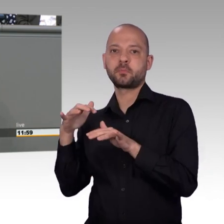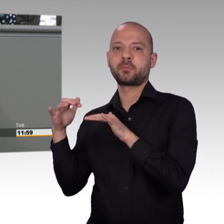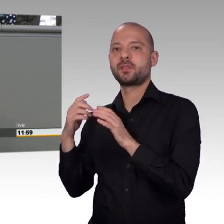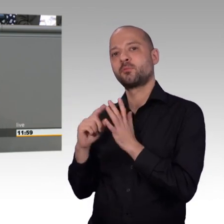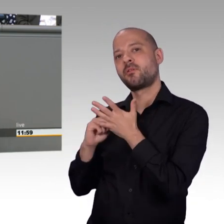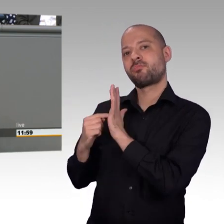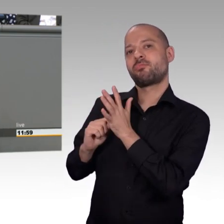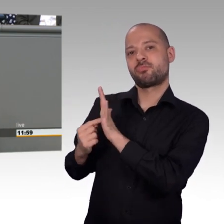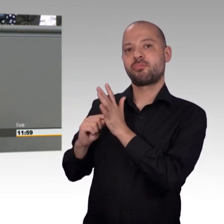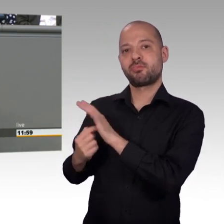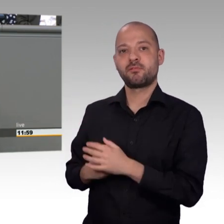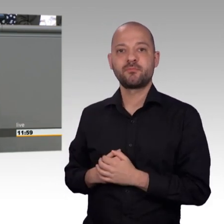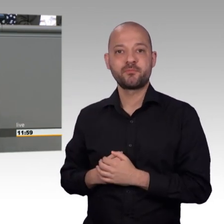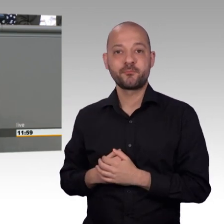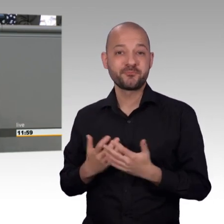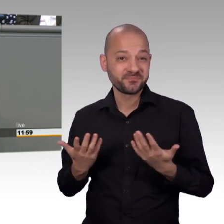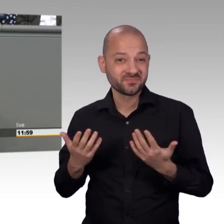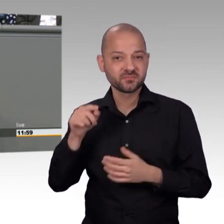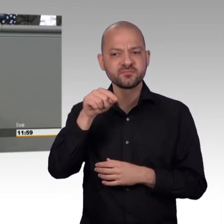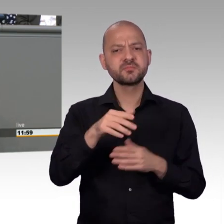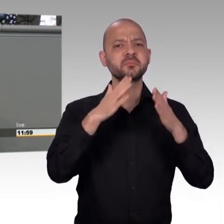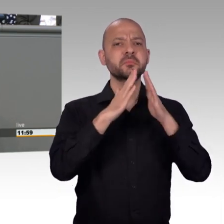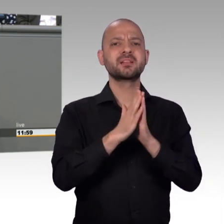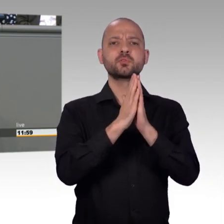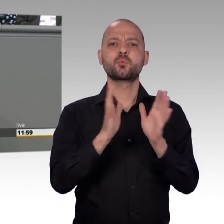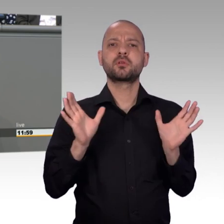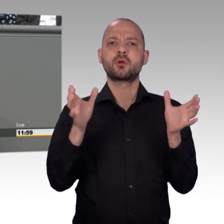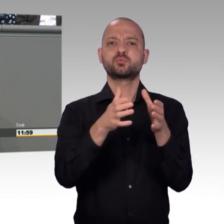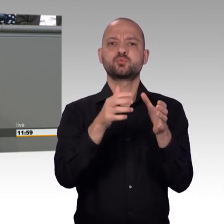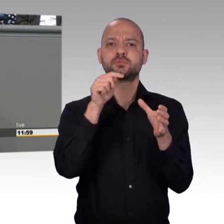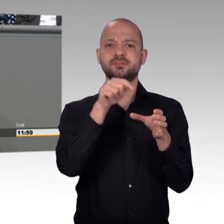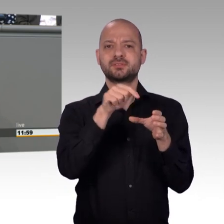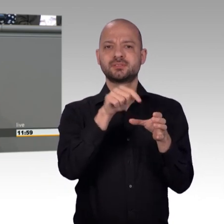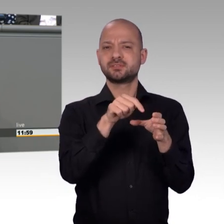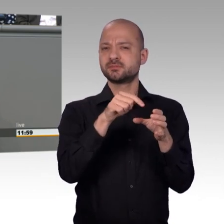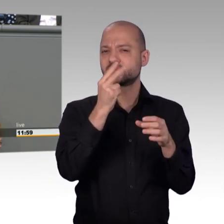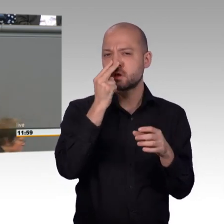Tatsachen. Aber nun zum Thema. Der Petitionsausschuss ist eine der